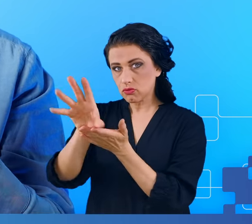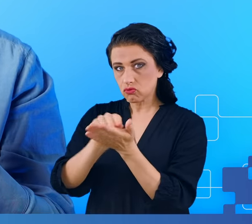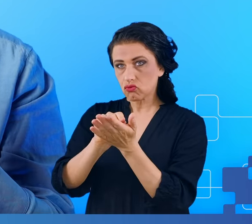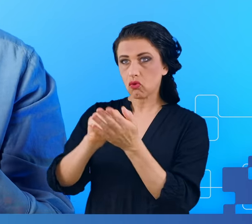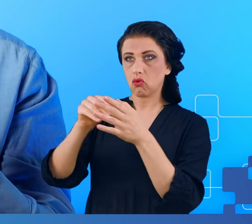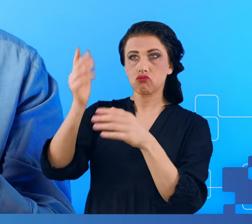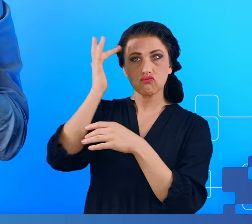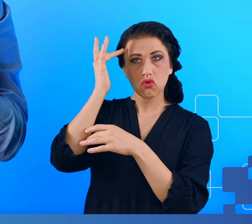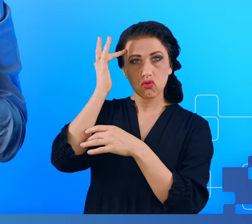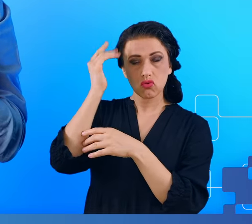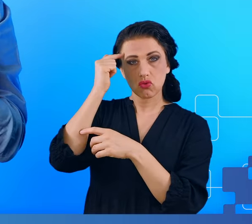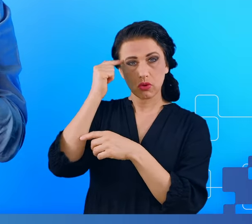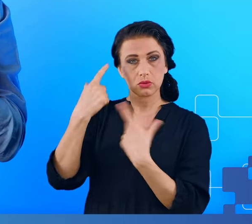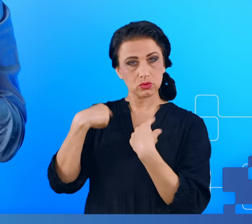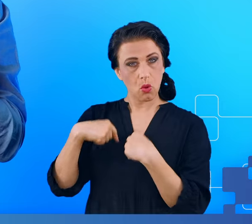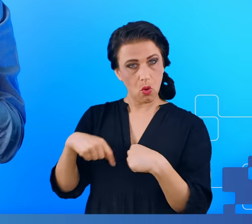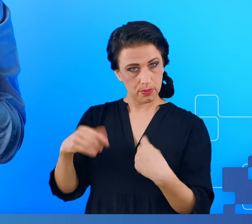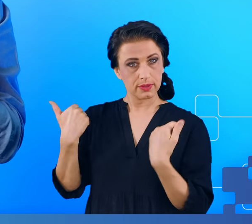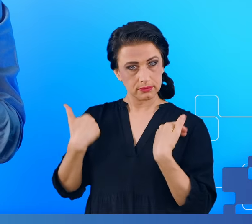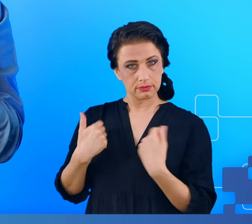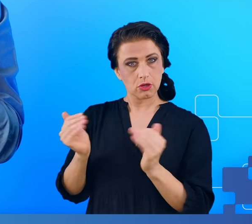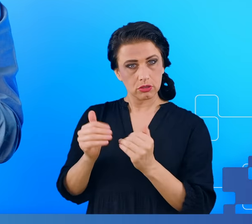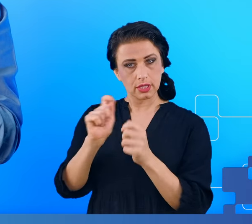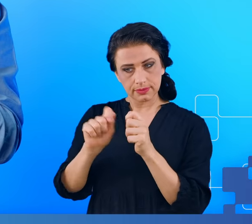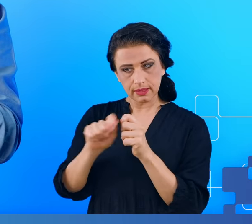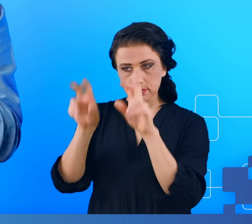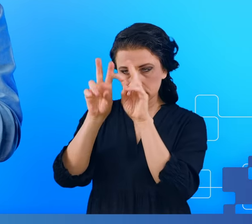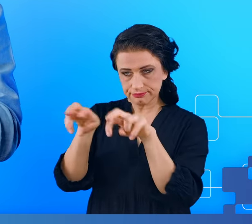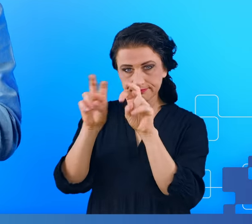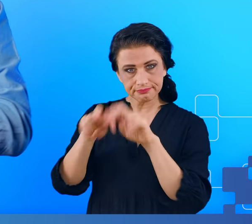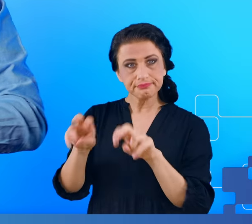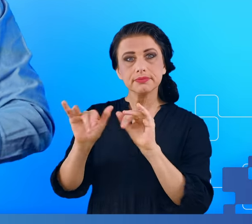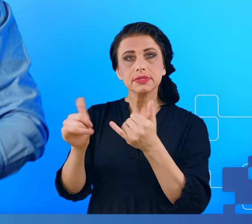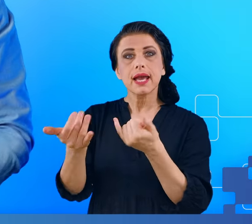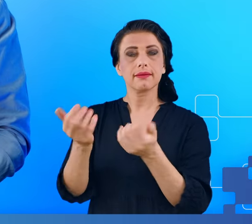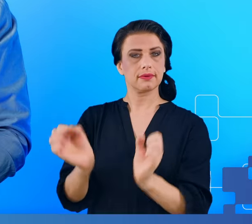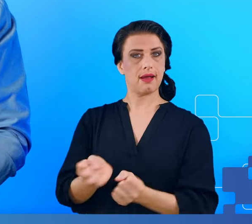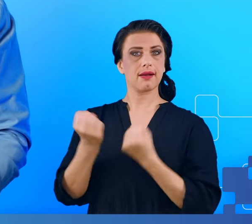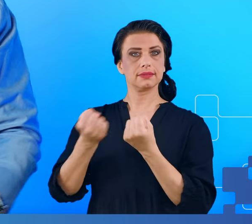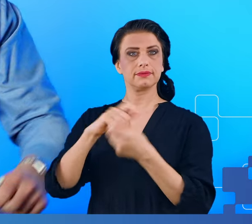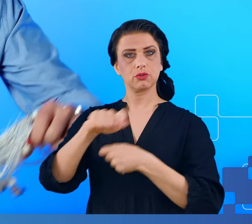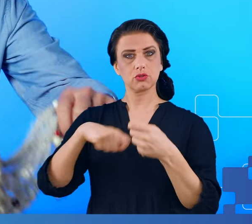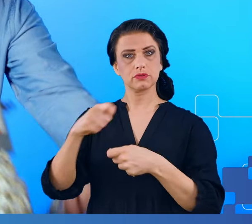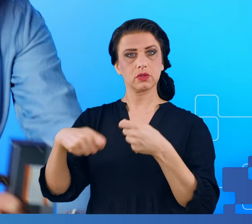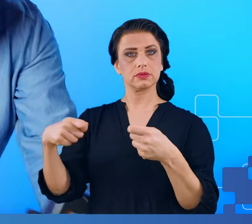i sprawdzić jak był aktywny w wyniku rozwiązywania zadanych mu problemów.